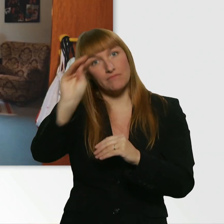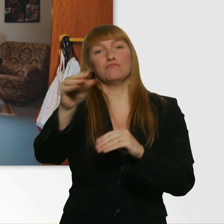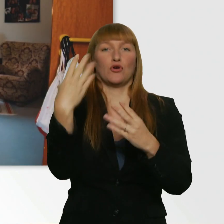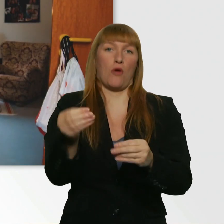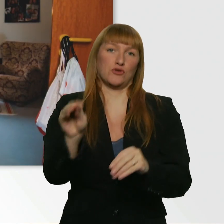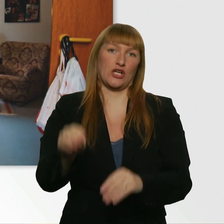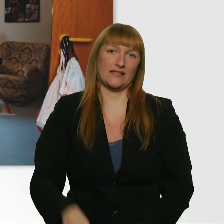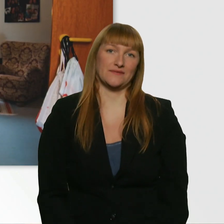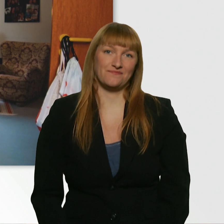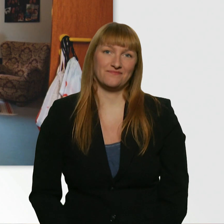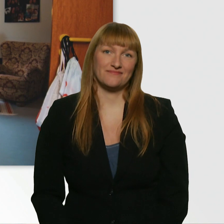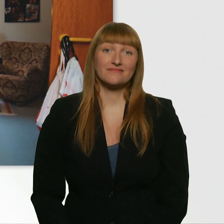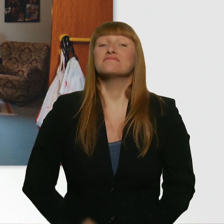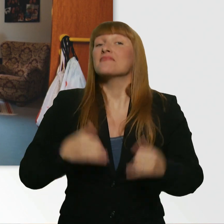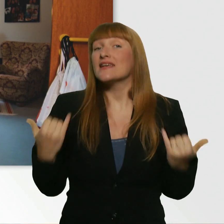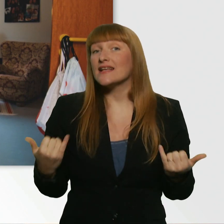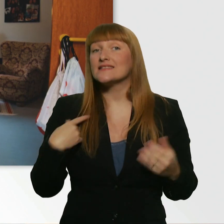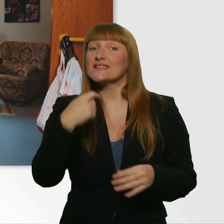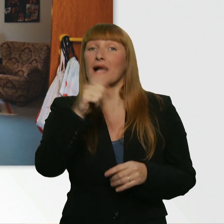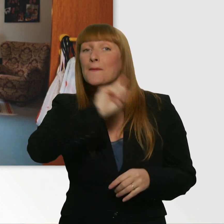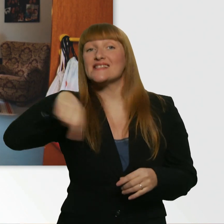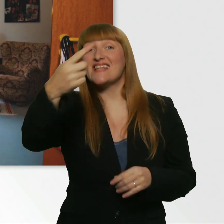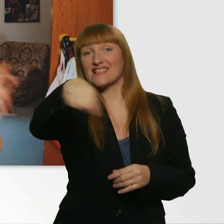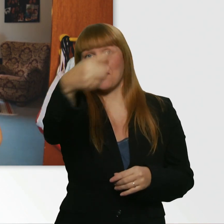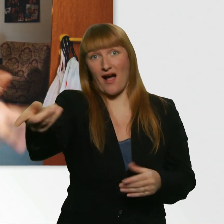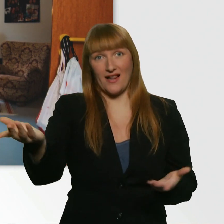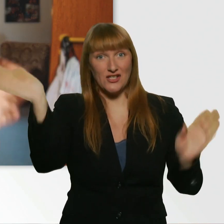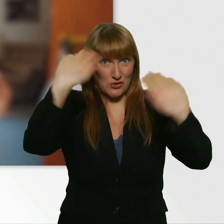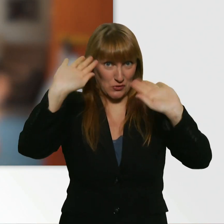Und dann würd ich sagen, bis zum nächsten Mal. Tschüs.